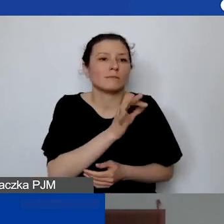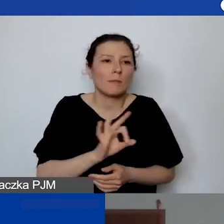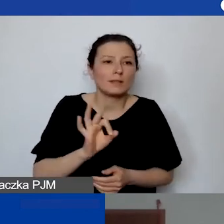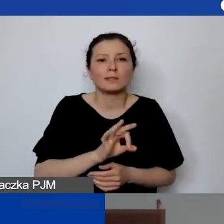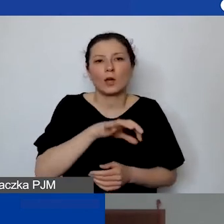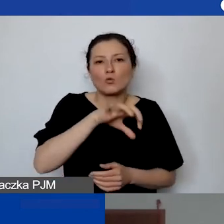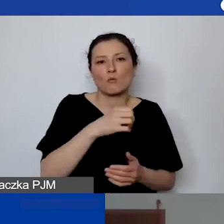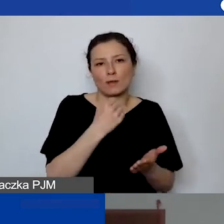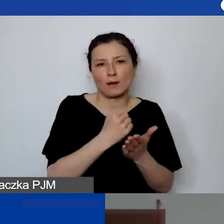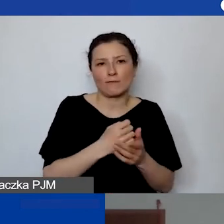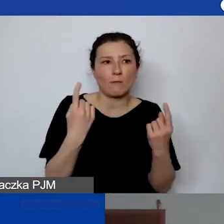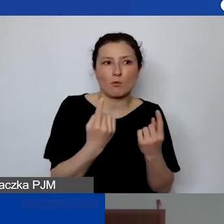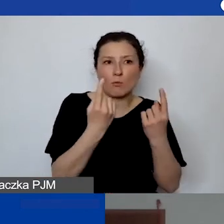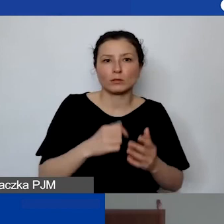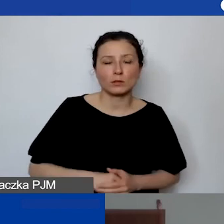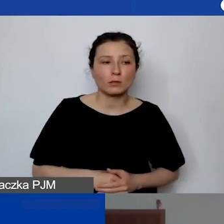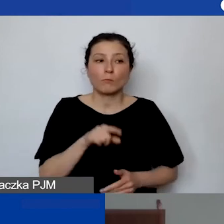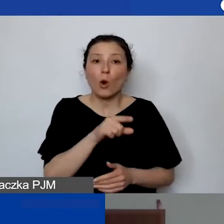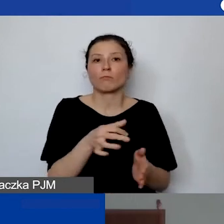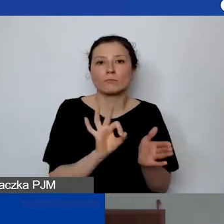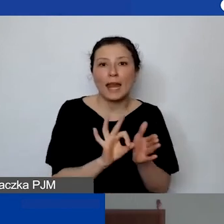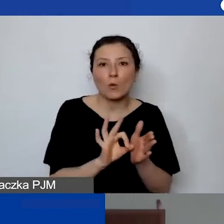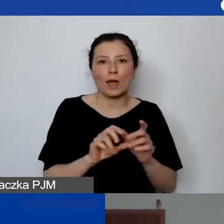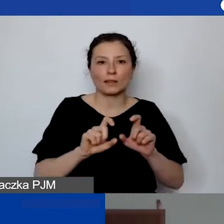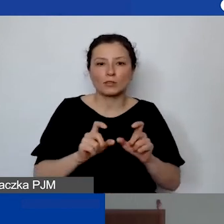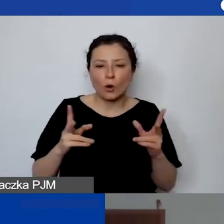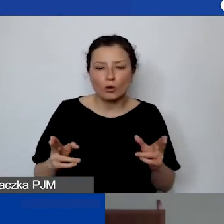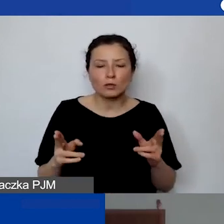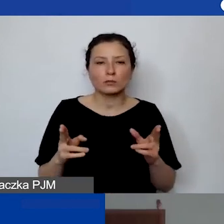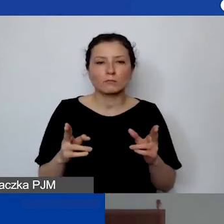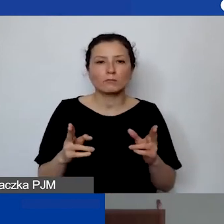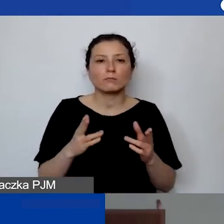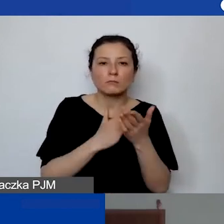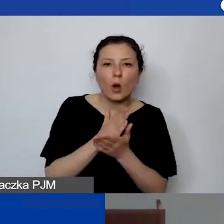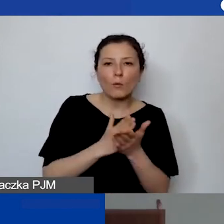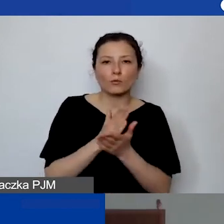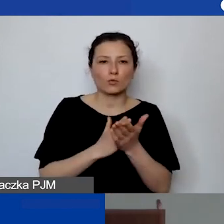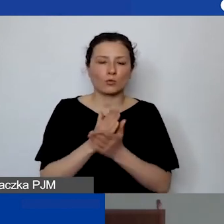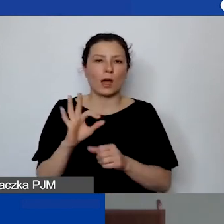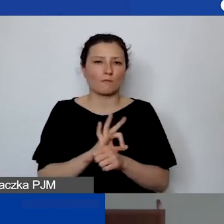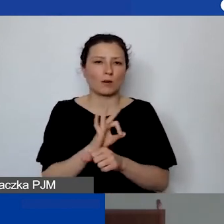który jest przez bardzo regularny czas, obsługuje sam projekt,